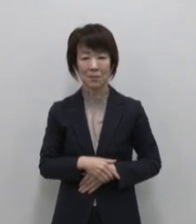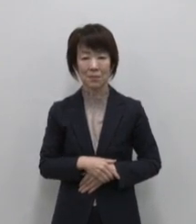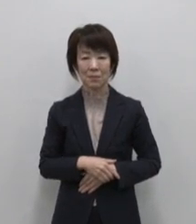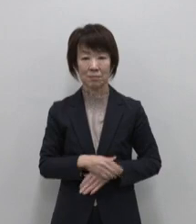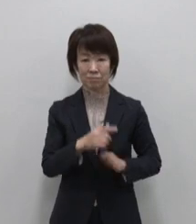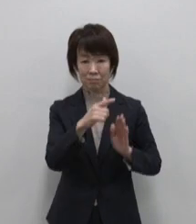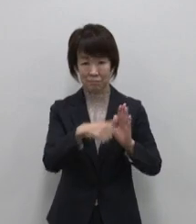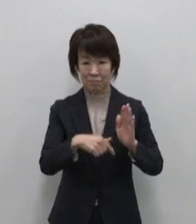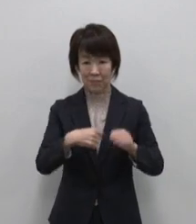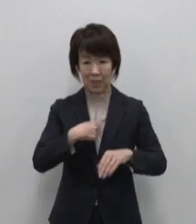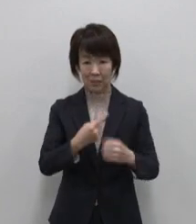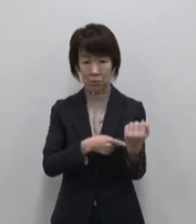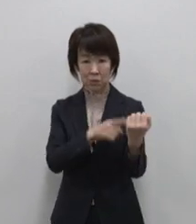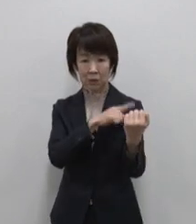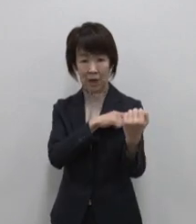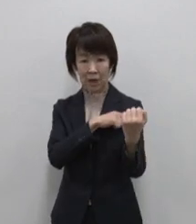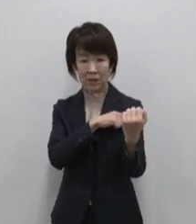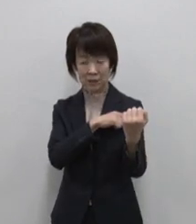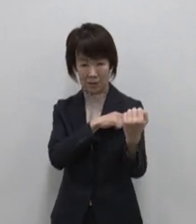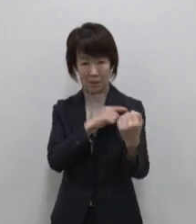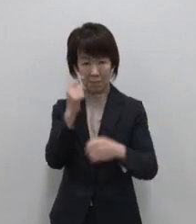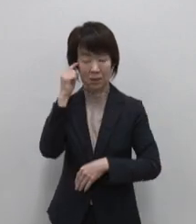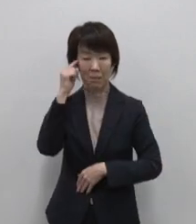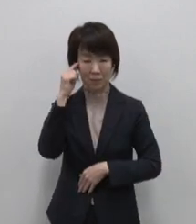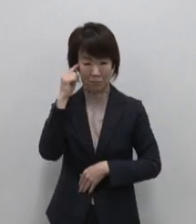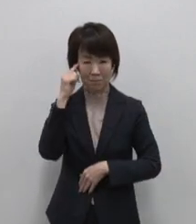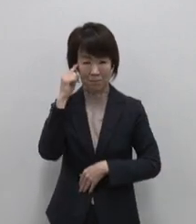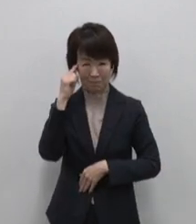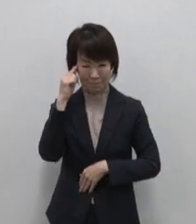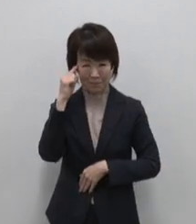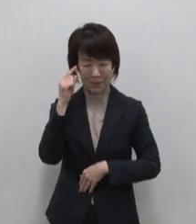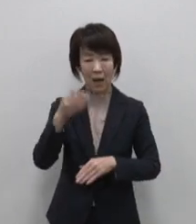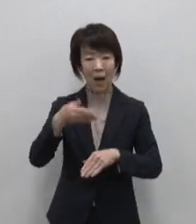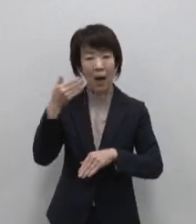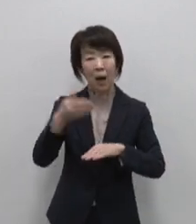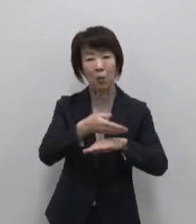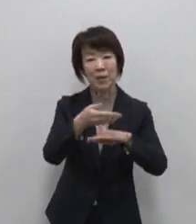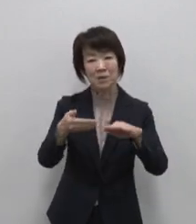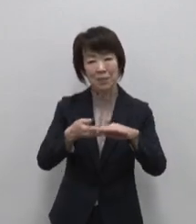自力に目覚める絶海絶景の島 青ヶ島